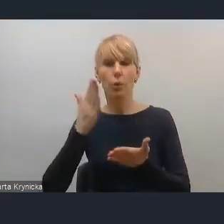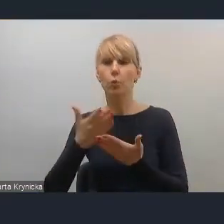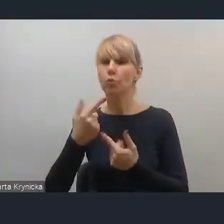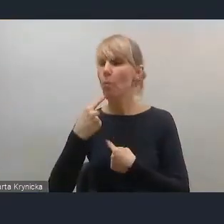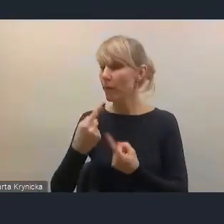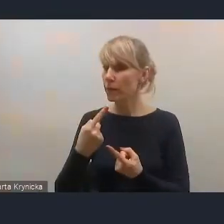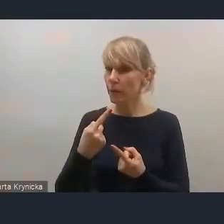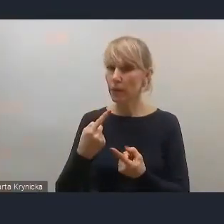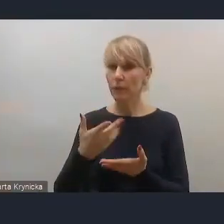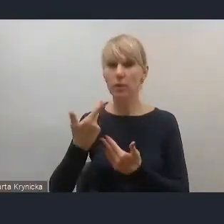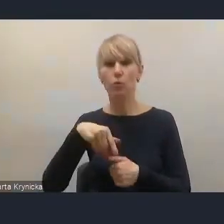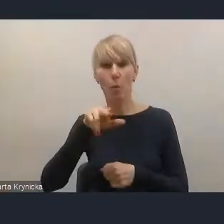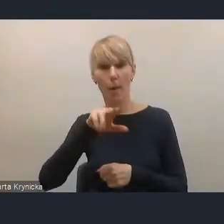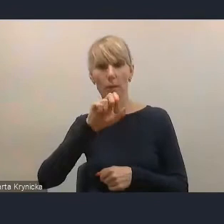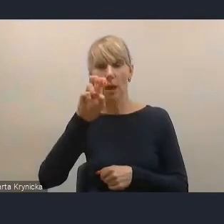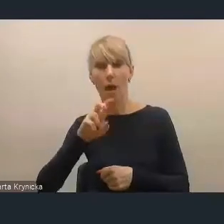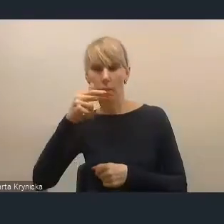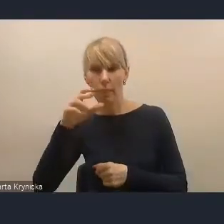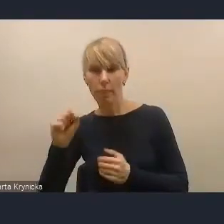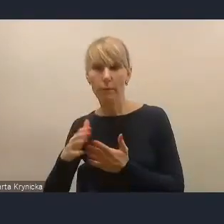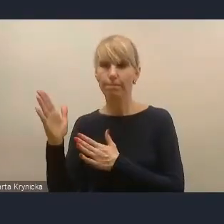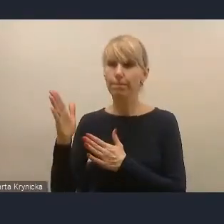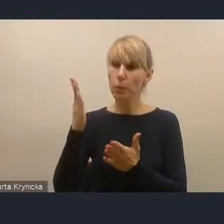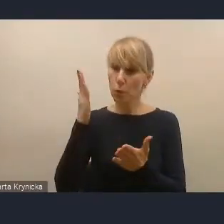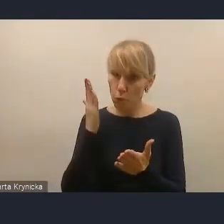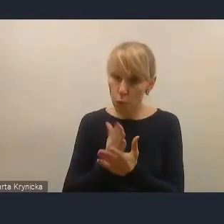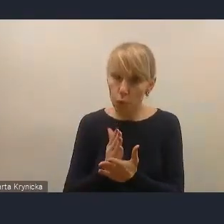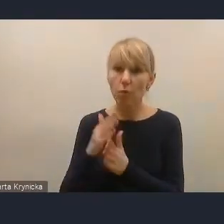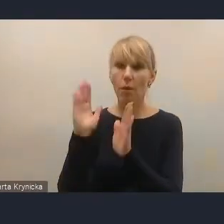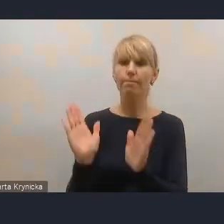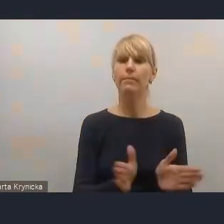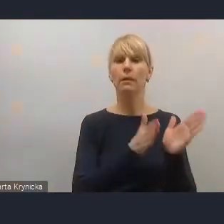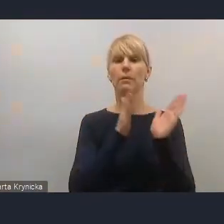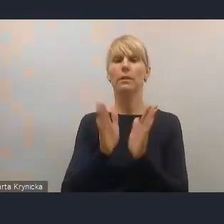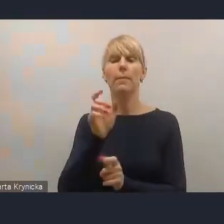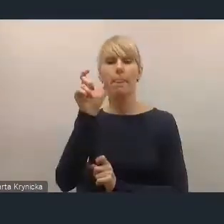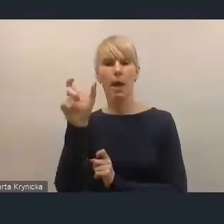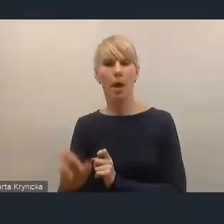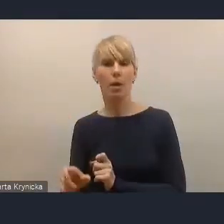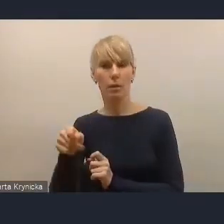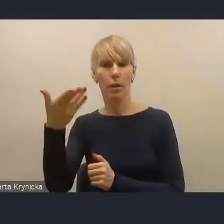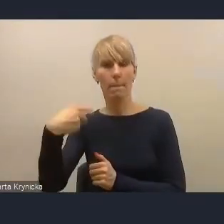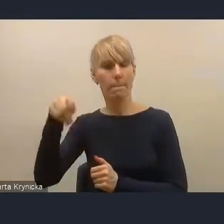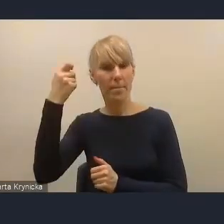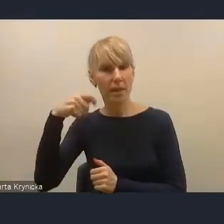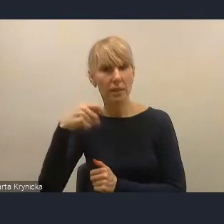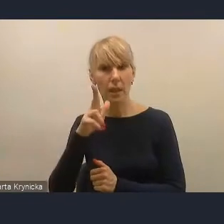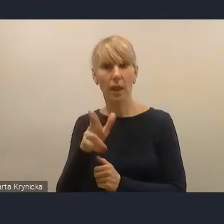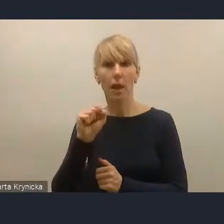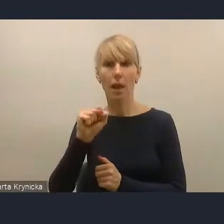więc ja myślę, że możemy przejść do następnej osoby. Kolejną osobą, która się zgłosiła, jest pan prezydent Kalisza, pan Krystian Kinastowski.